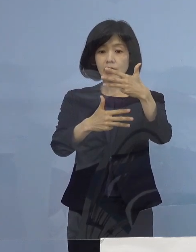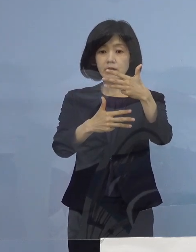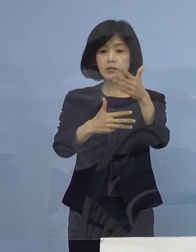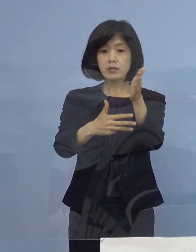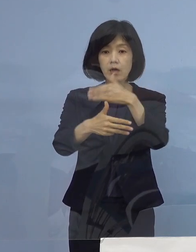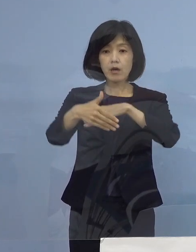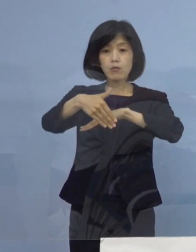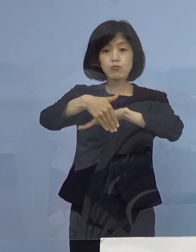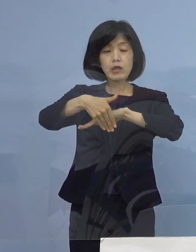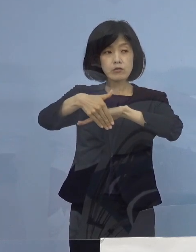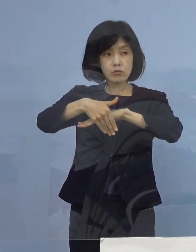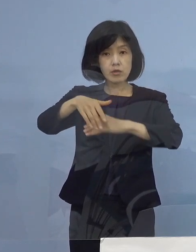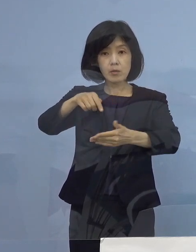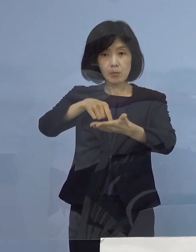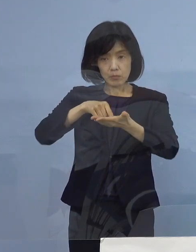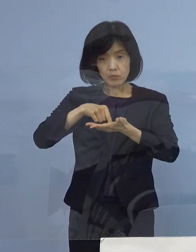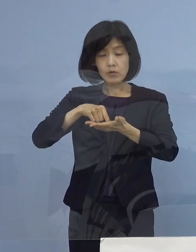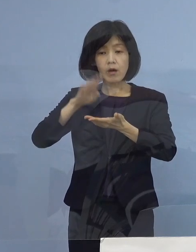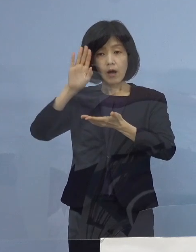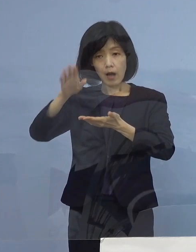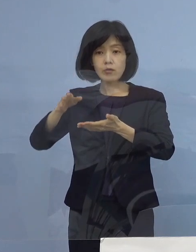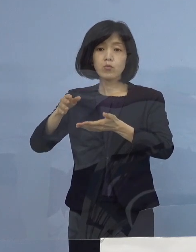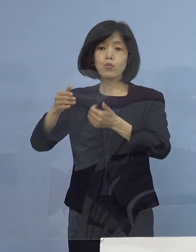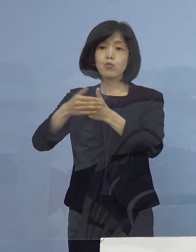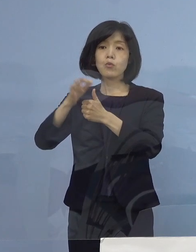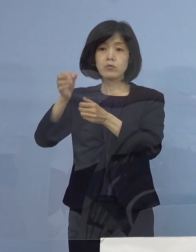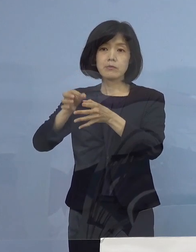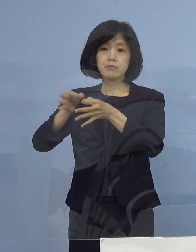協力金の前払いを払うと いうことでしたけれども